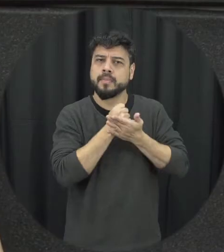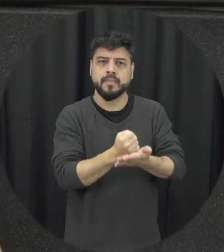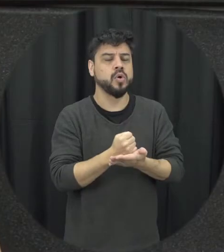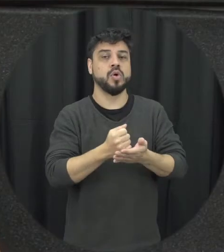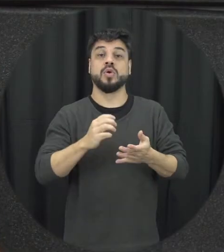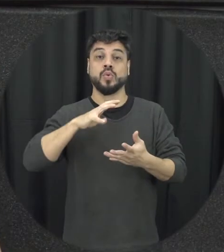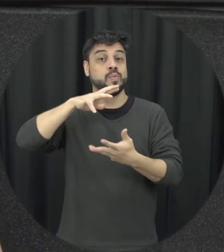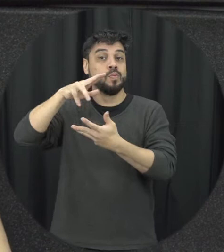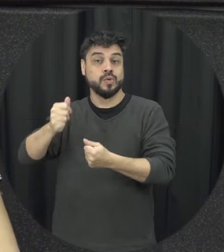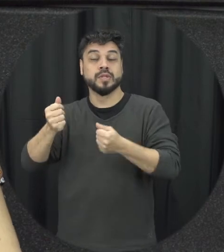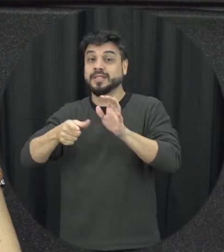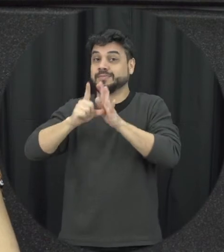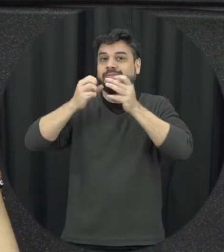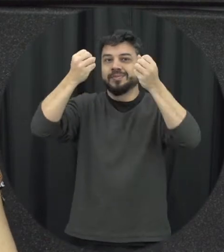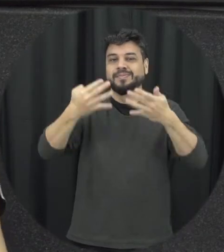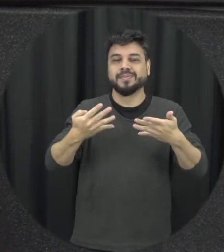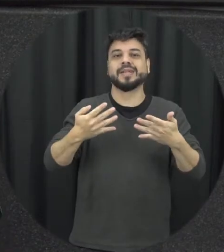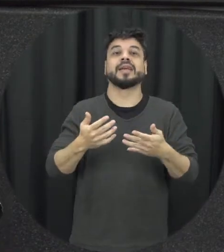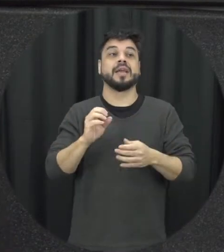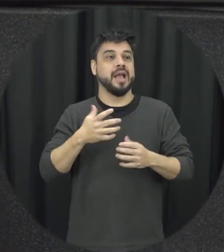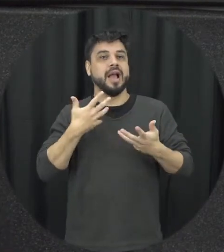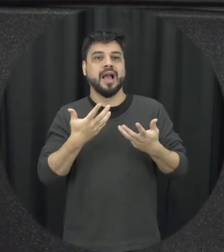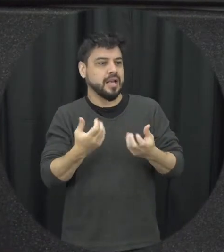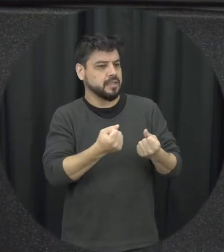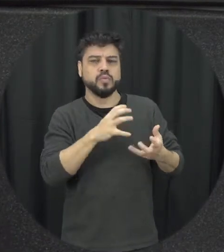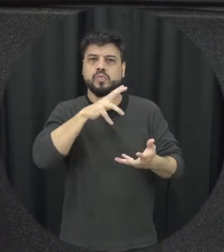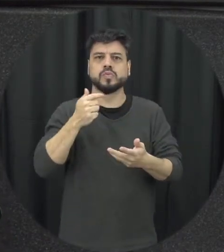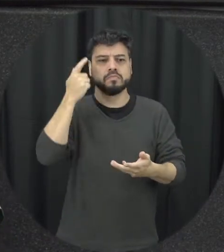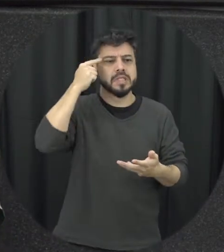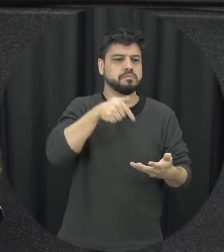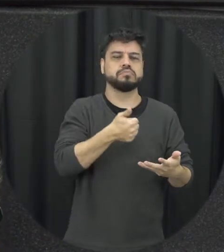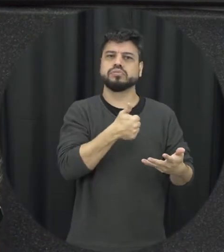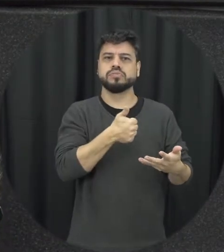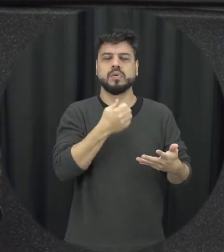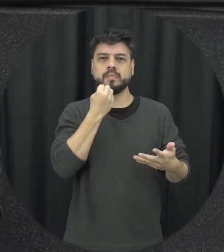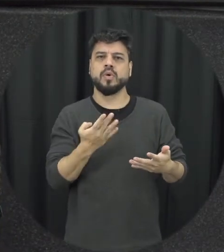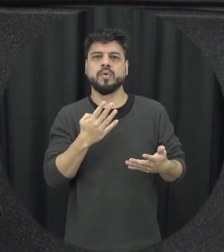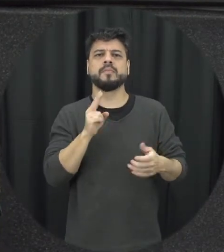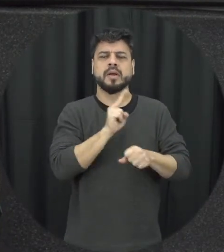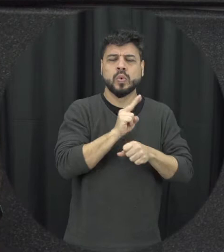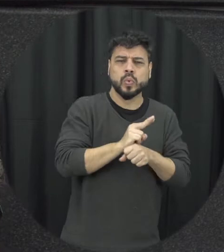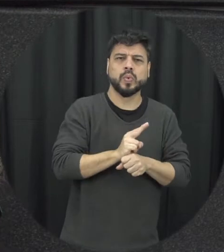implementação da lei a sua aplicação sair no papel para prática não é uma coisa concílios e os